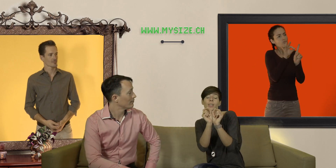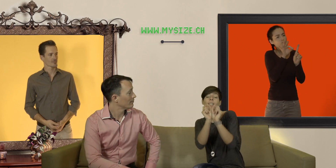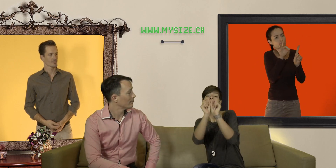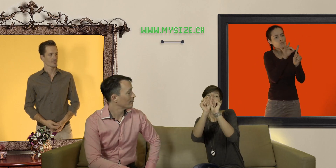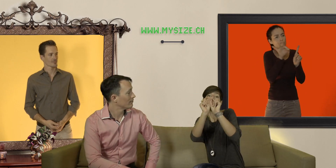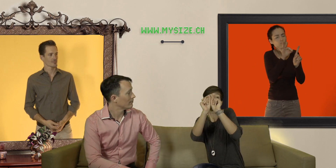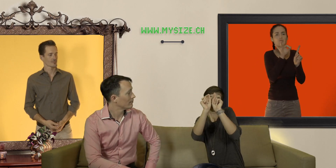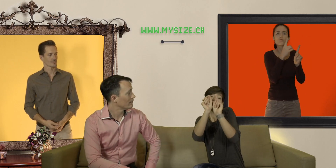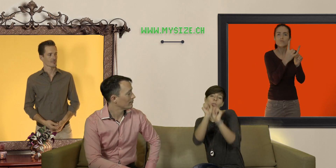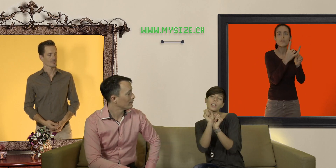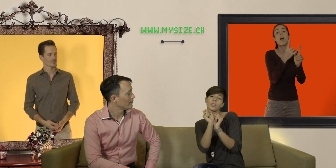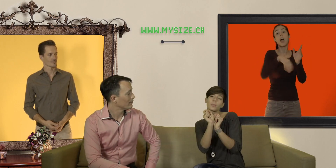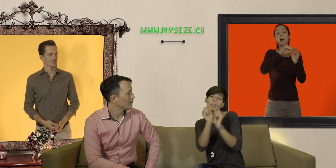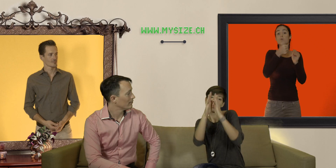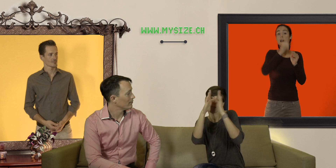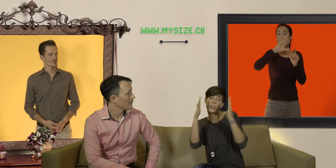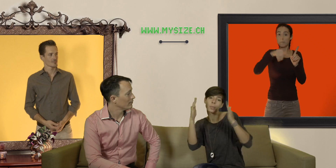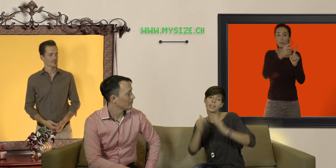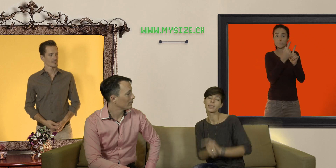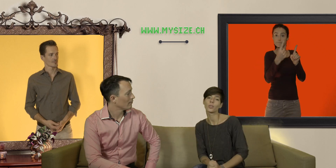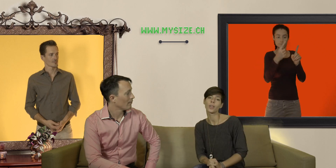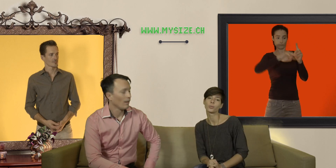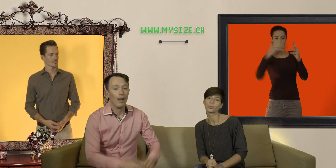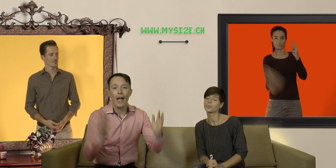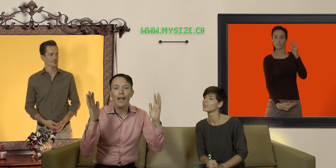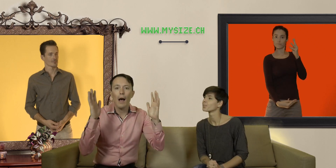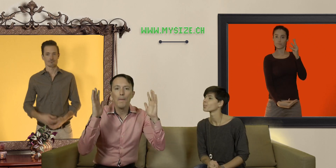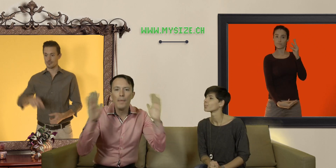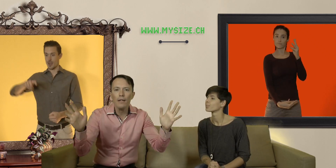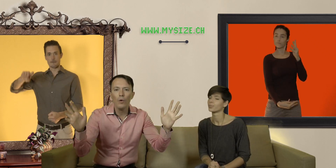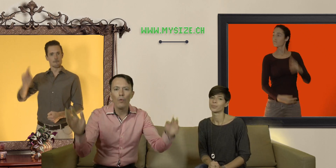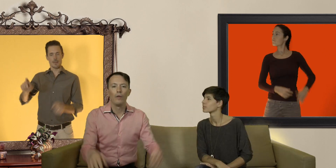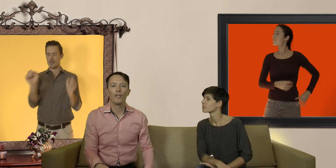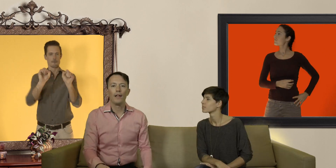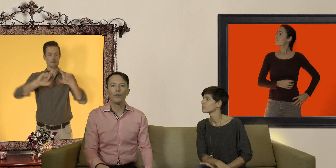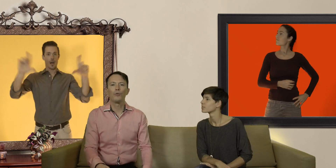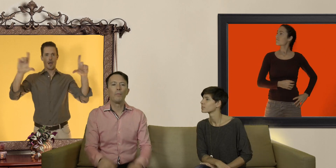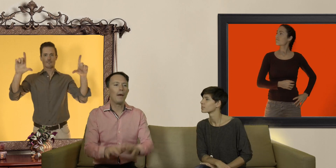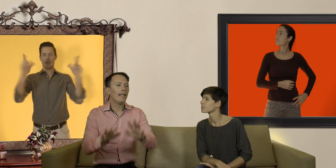et vous rajoutez un centimètre pour avoir une palette qui s'offre à vous et là bingo ! vous avez là toute une palette